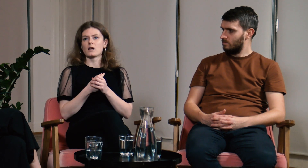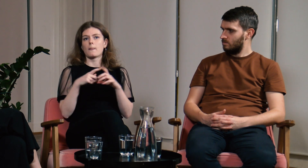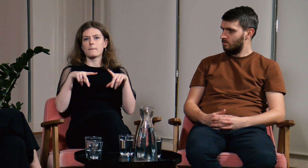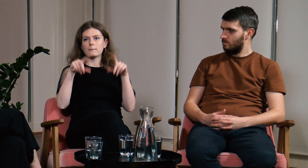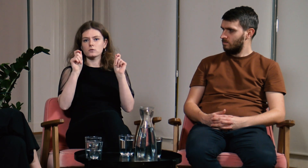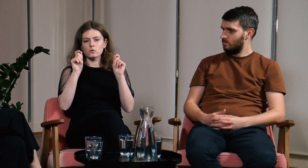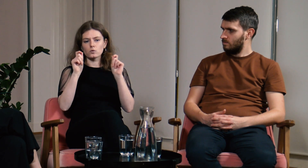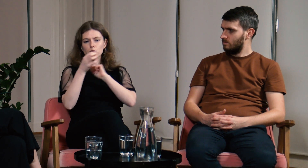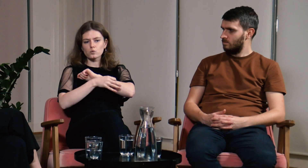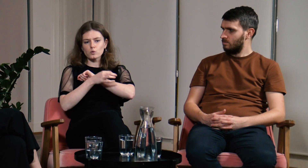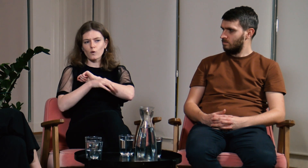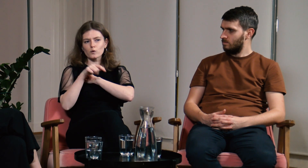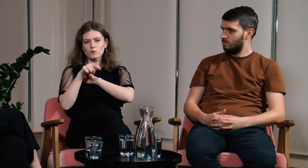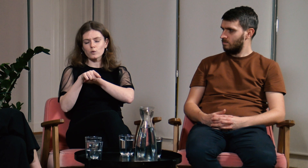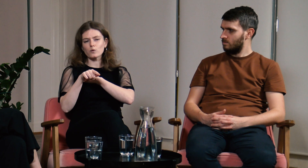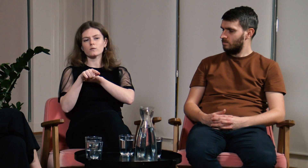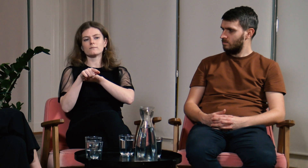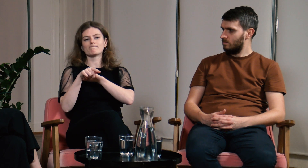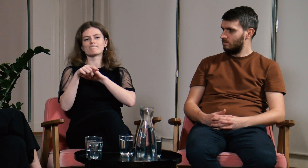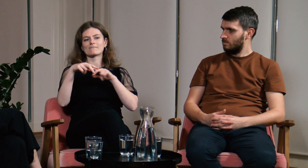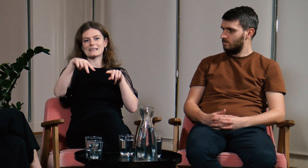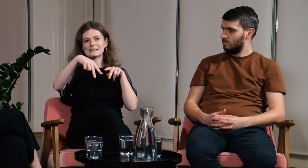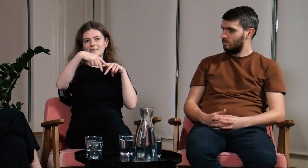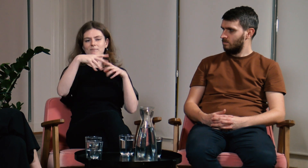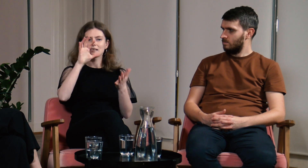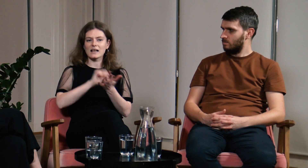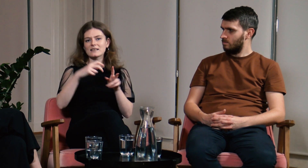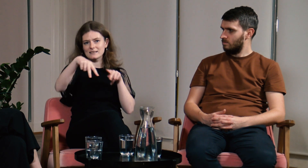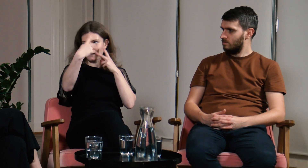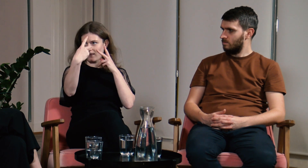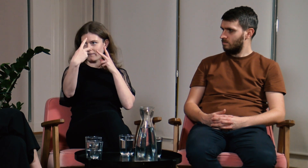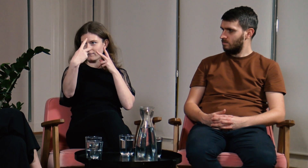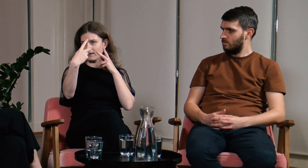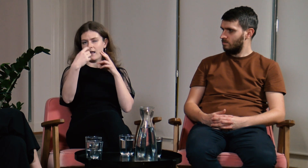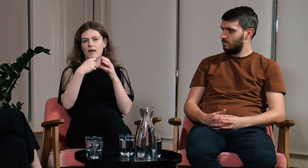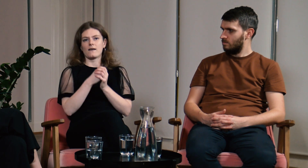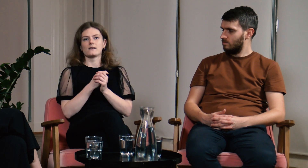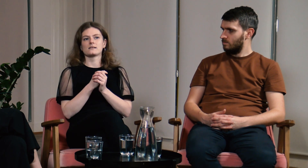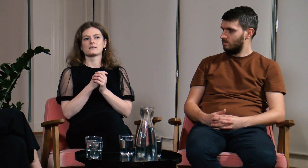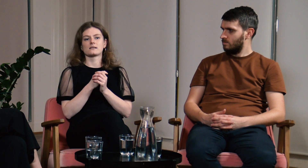Na początku studiów mieliśmy zajęcia zdalne.